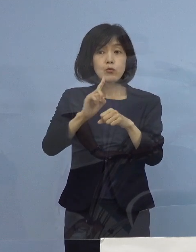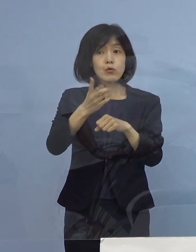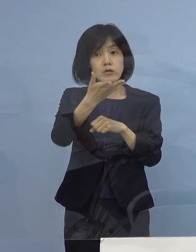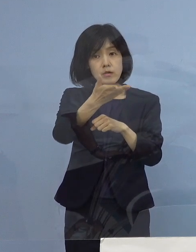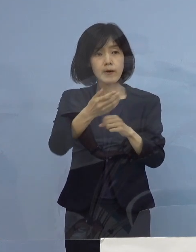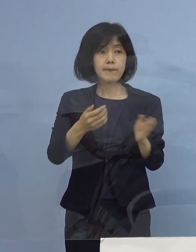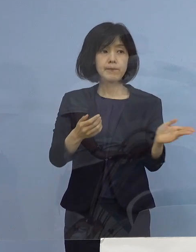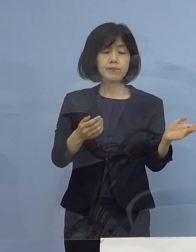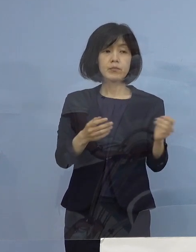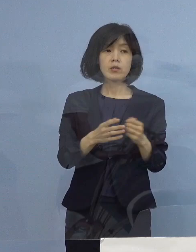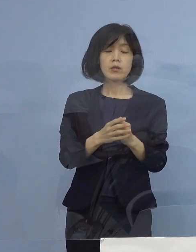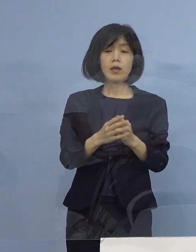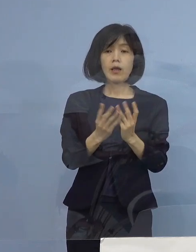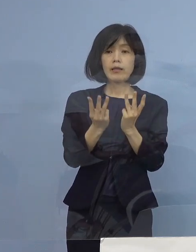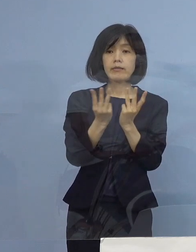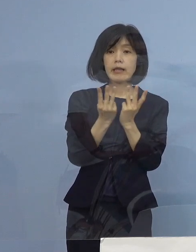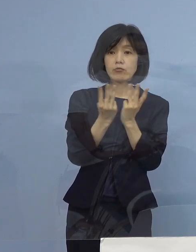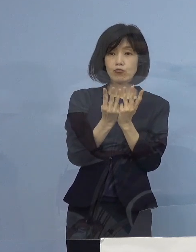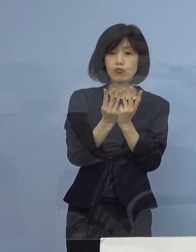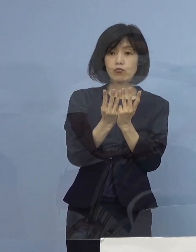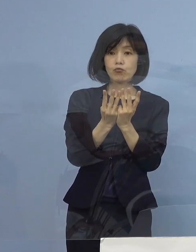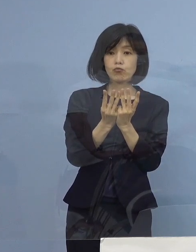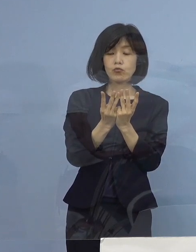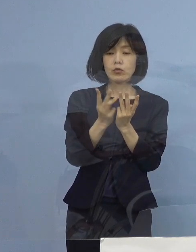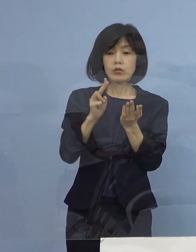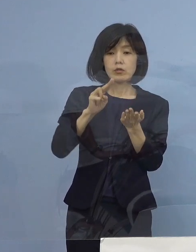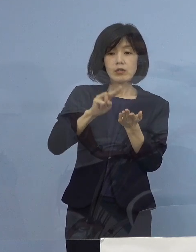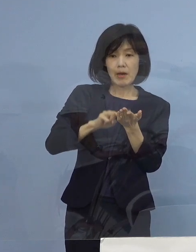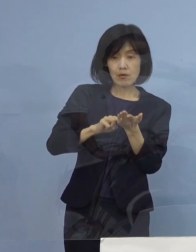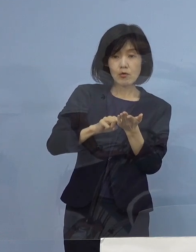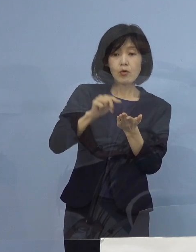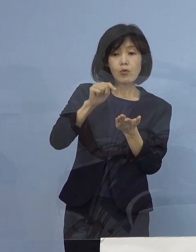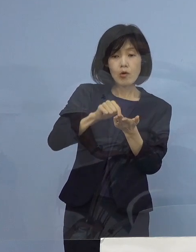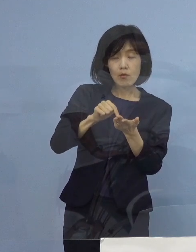点数化をしなければいけないというのは まさに命のトリアージ